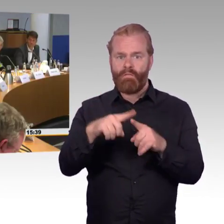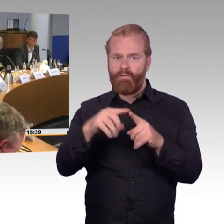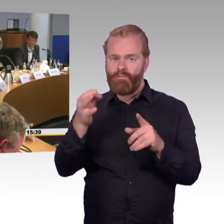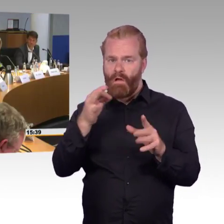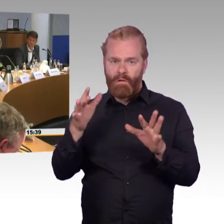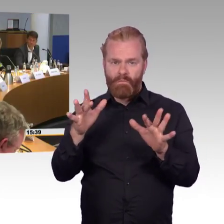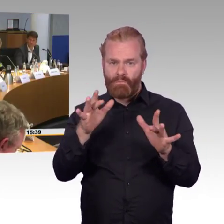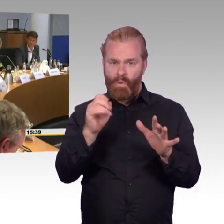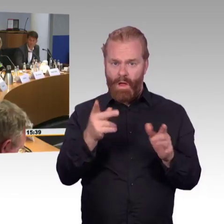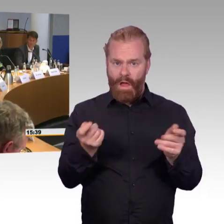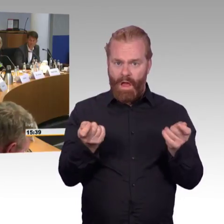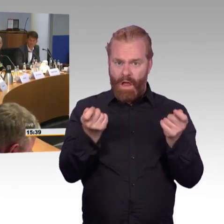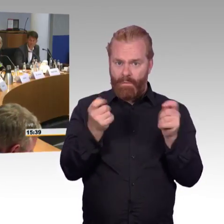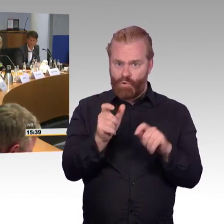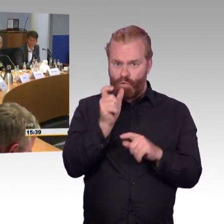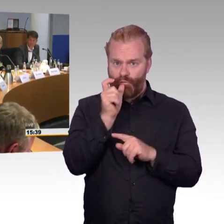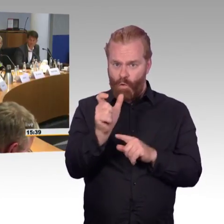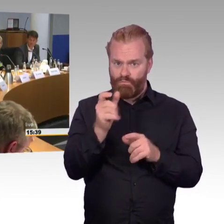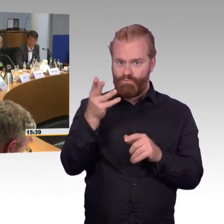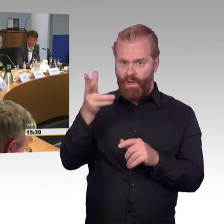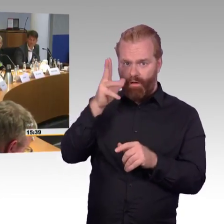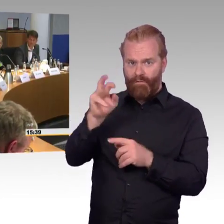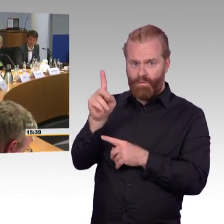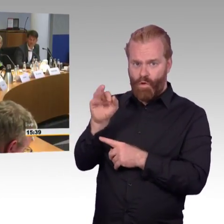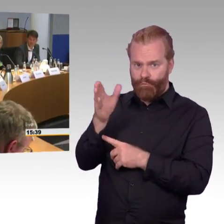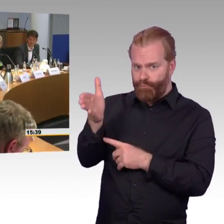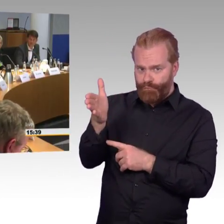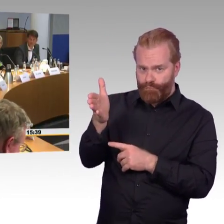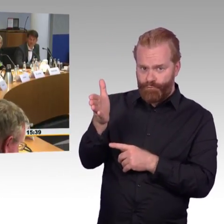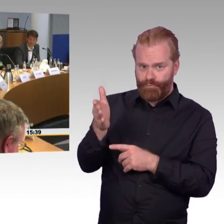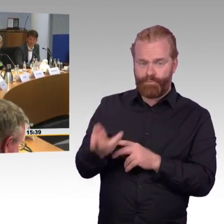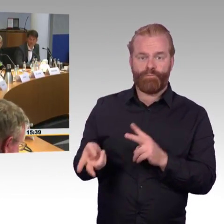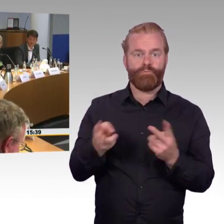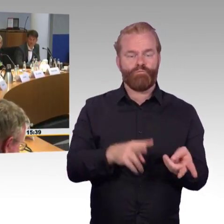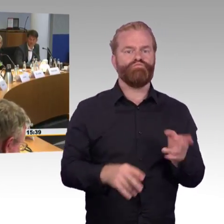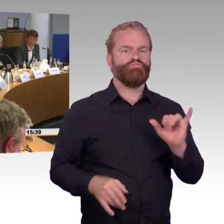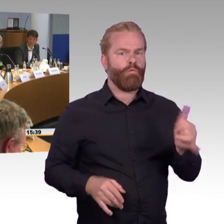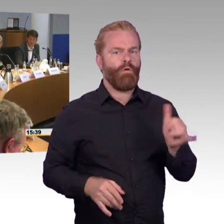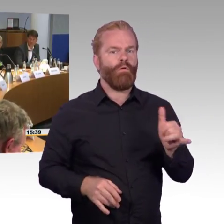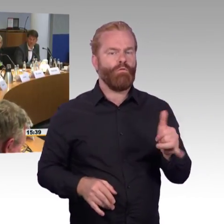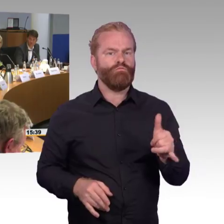(Rednerwechsel) Ja, ich will das noch mal vielleicht zusammenfassen, ich bin ja der einzige praktizierende Sachverständige hier,